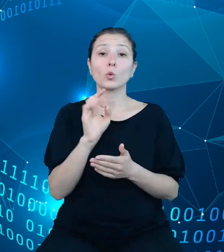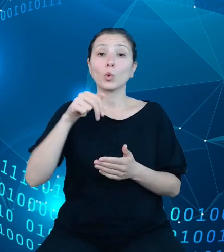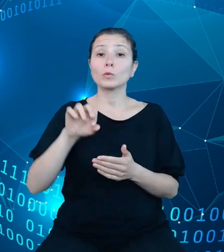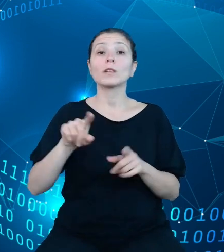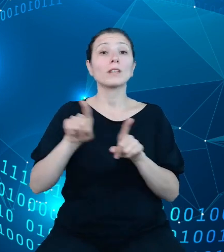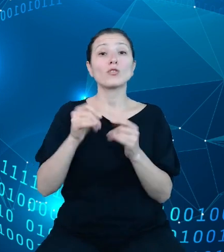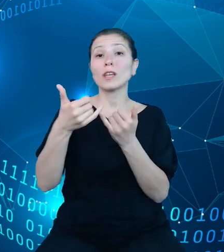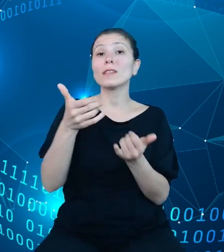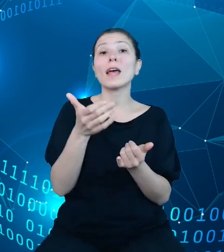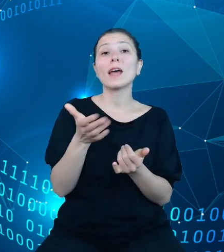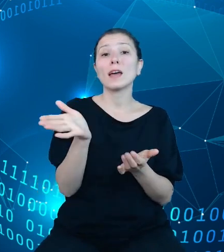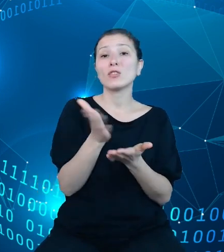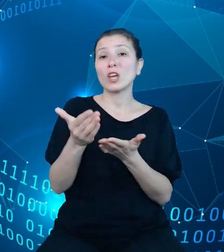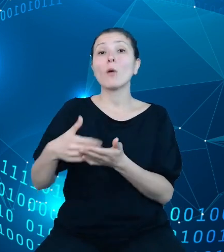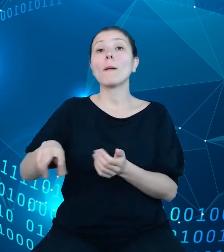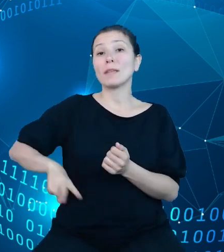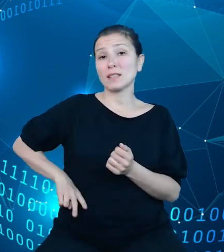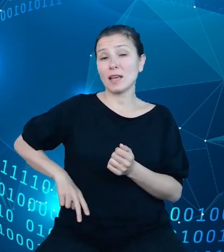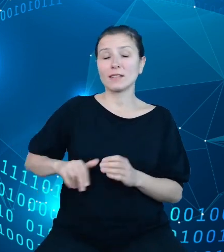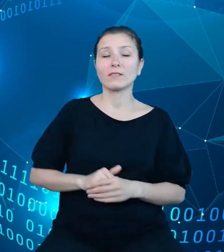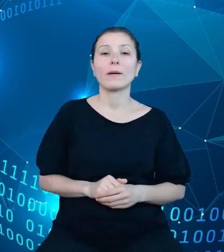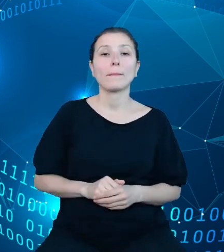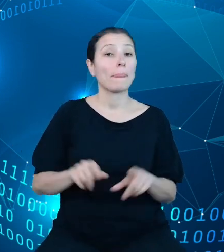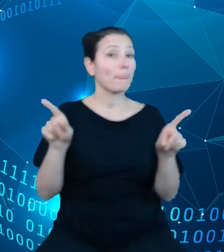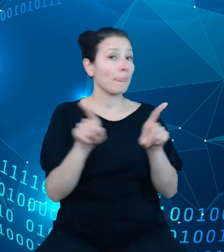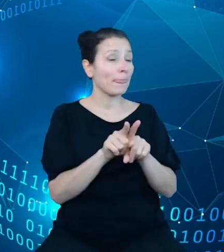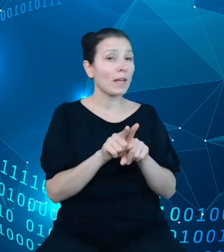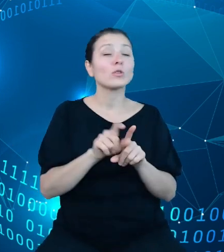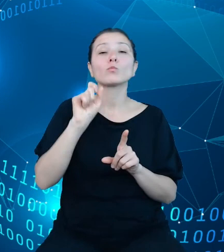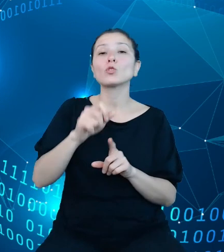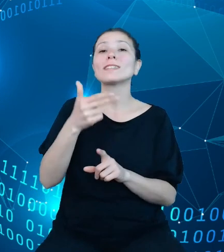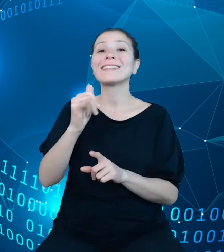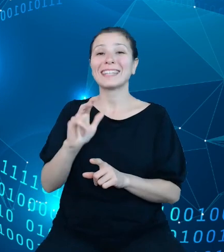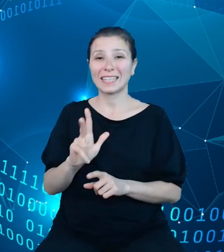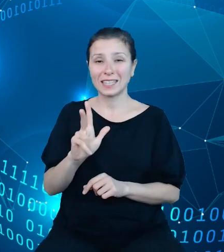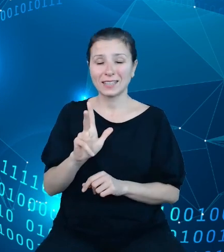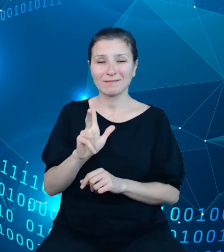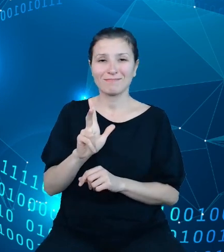Z drugiej strony jest również Najwyższa Izba Kontroli, która jak mało kto korzysta z